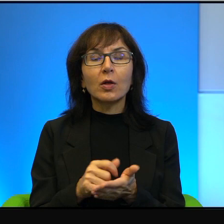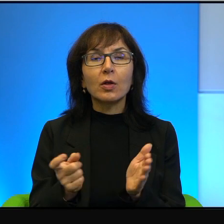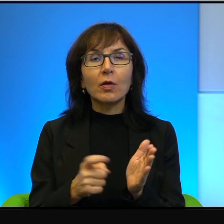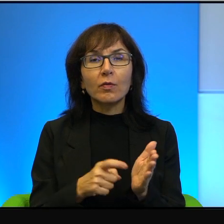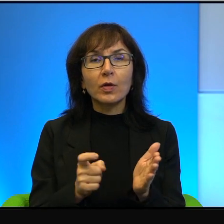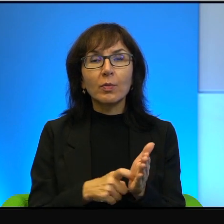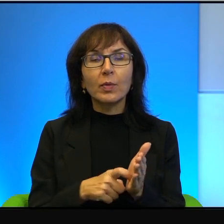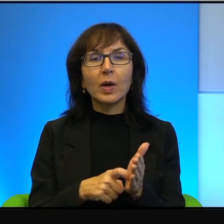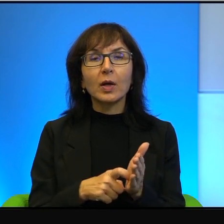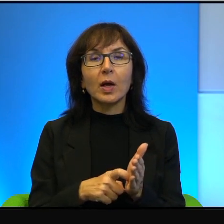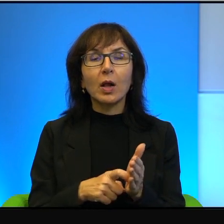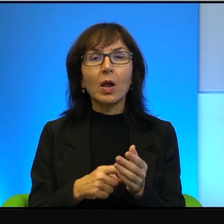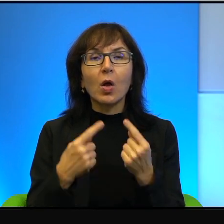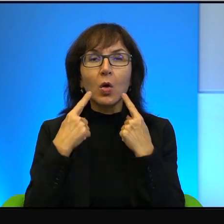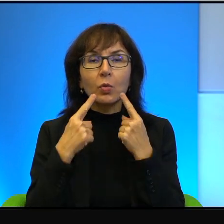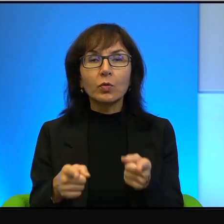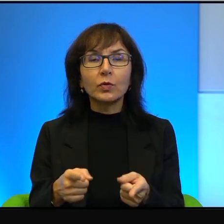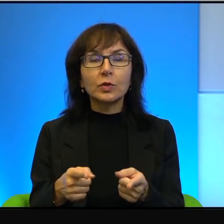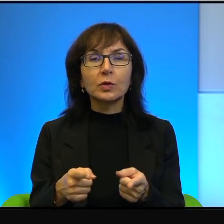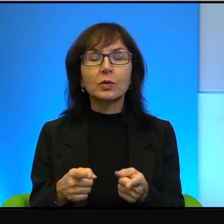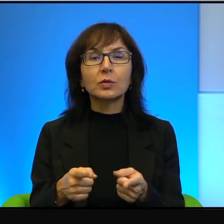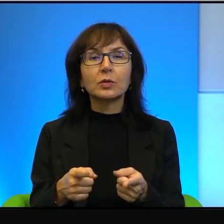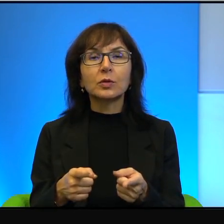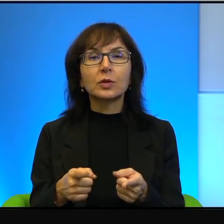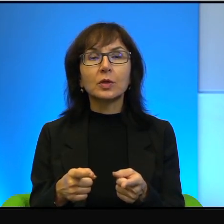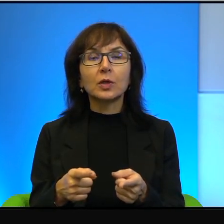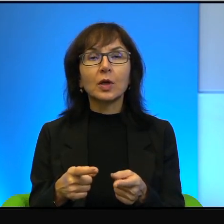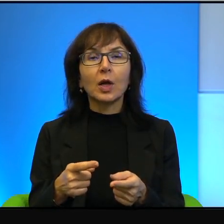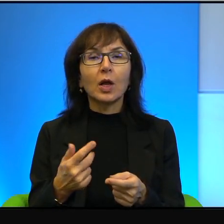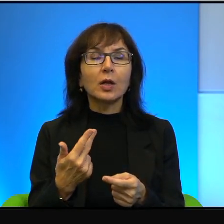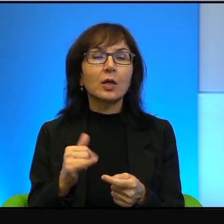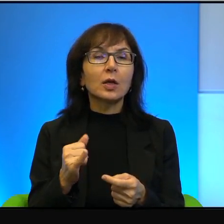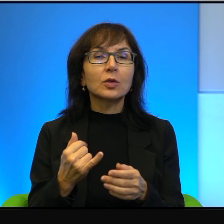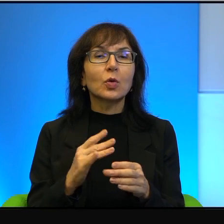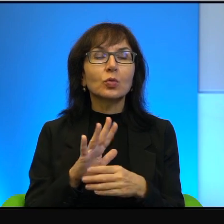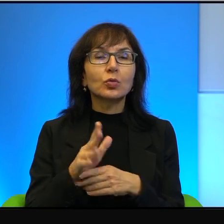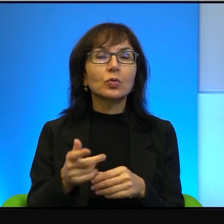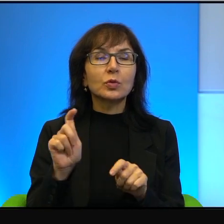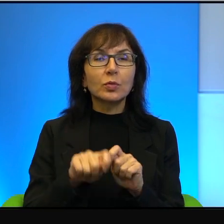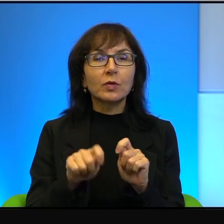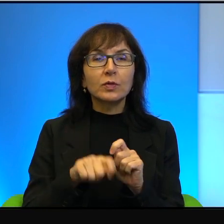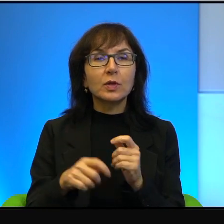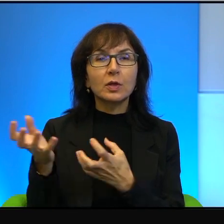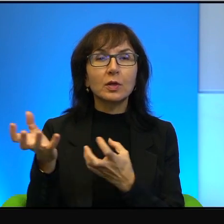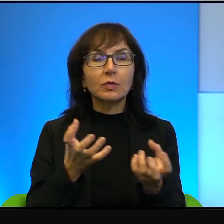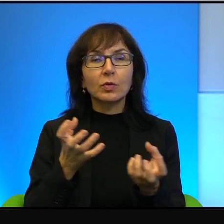wręcz odpowiedzialności, ponieważ, nie wiem, weryfikowania źródeł, sprawdzania informacji wielokrotnego i tak dalej, i tak dalej.